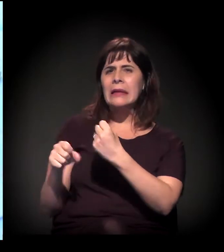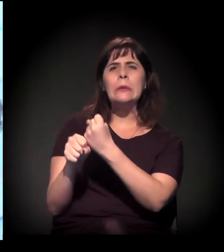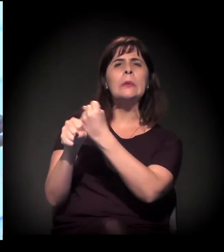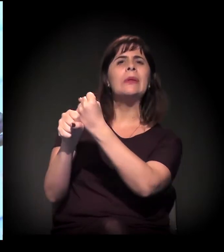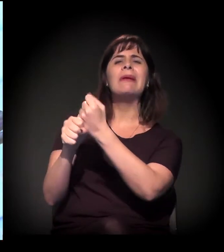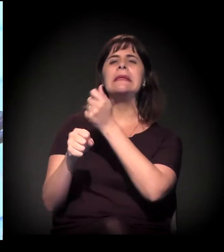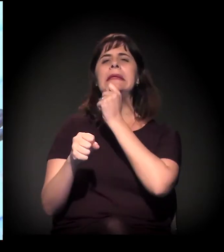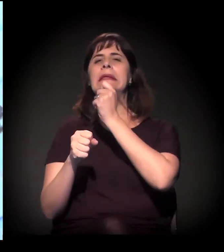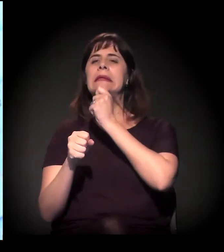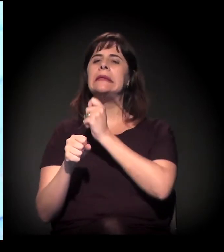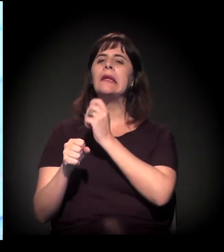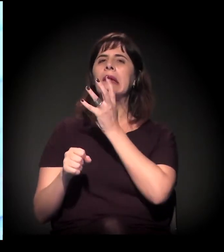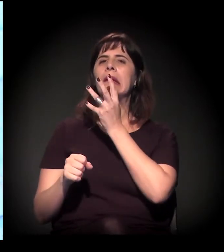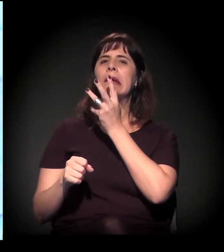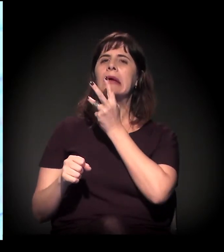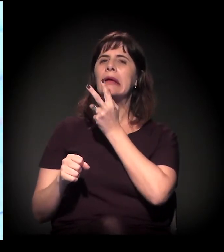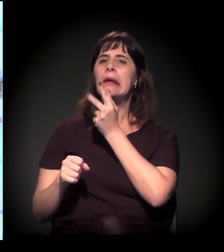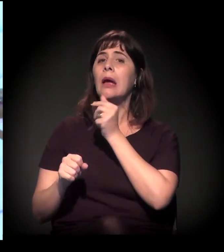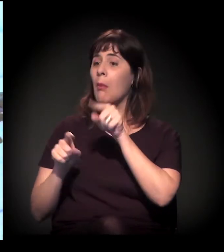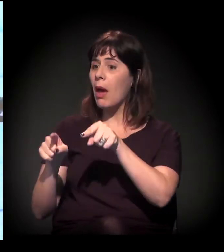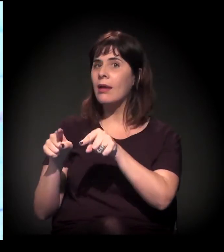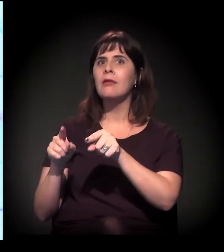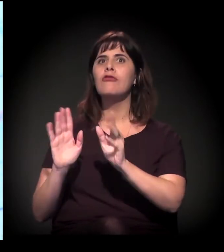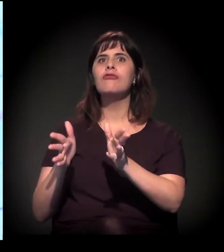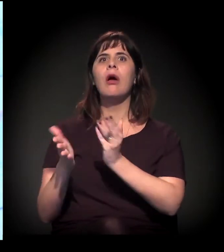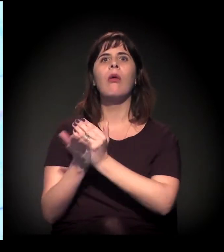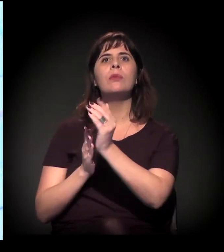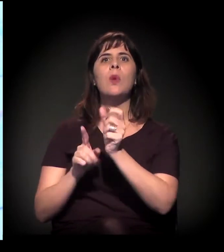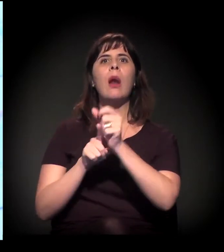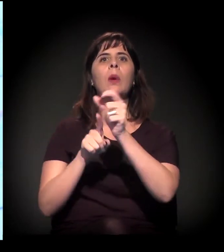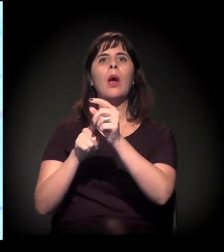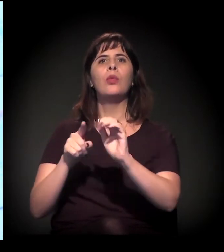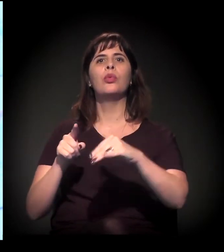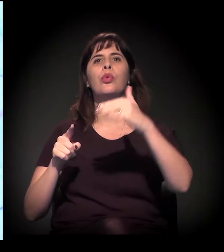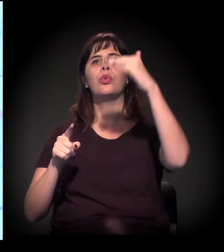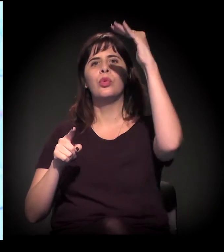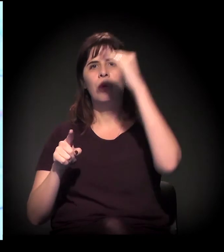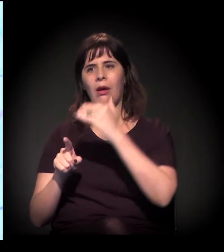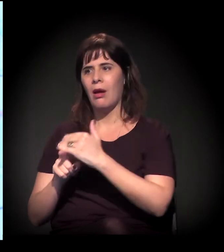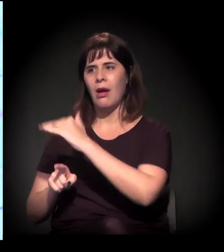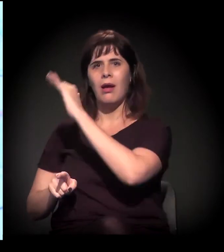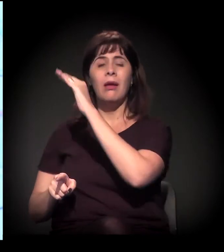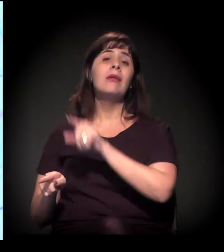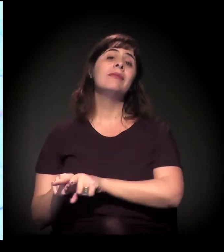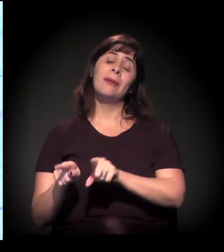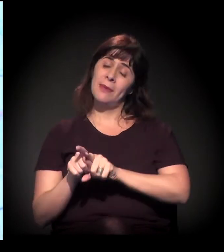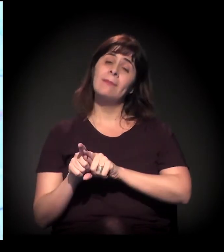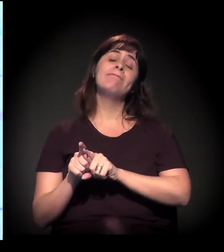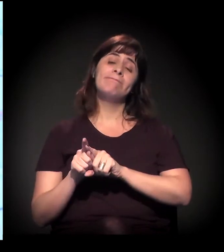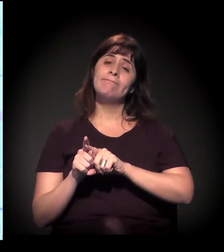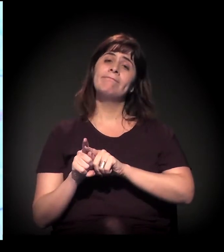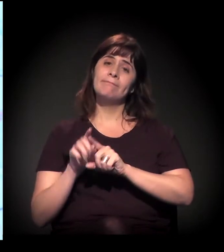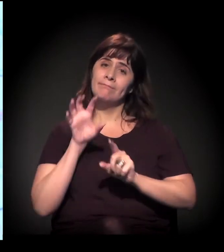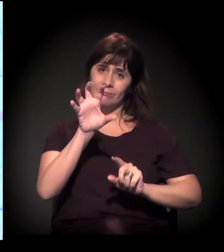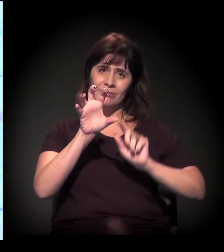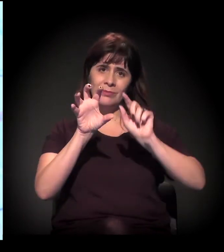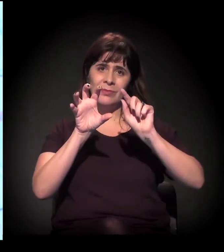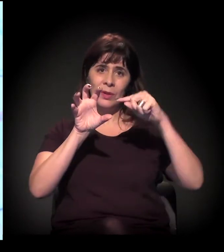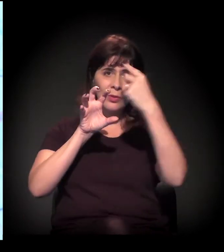uma parte meio parada. Tudo isso, além de dividir bairros... Quando a gente vai a Perus, por exemplo,